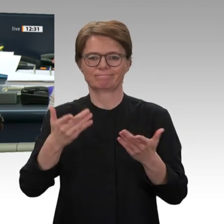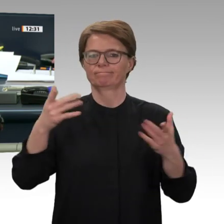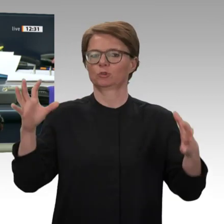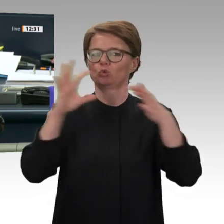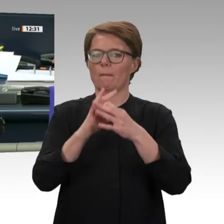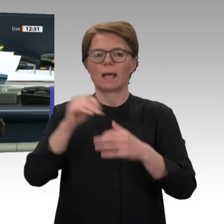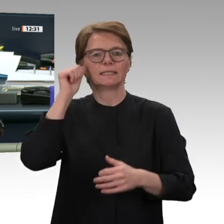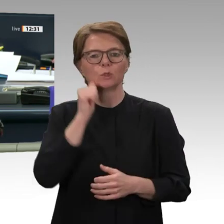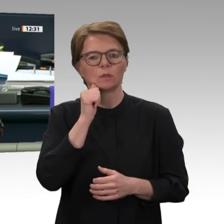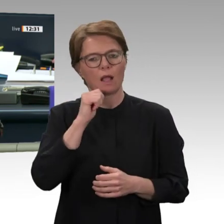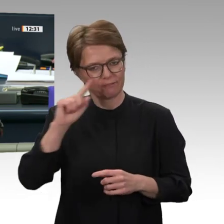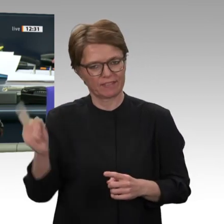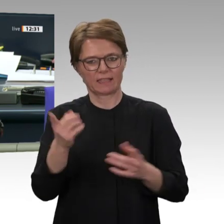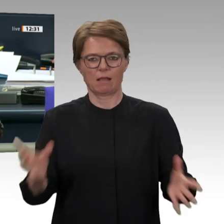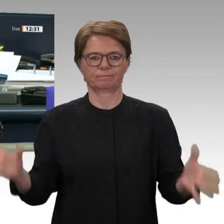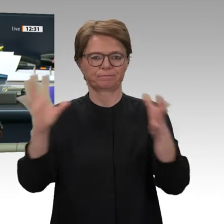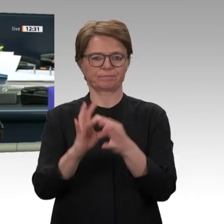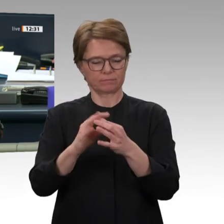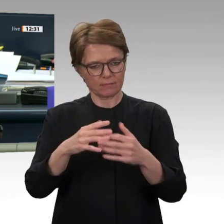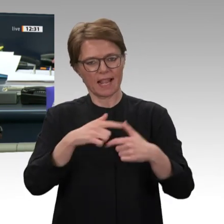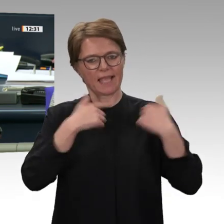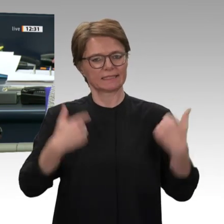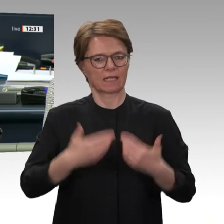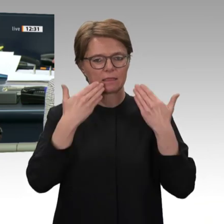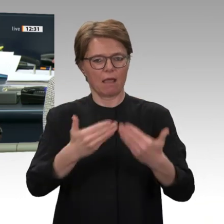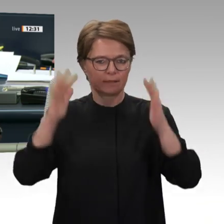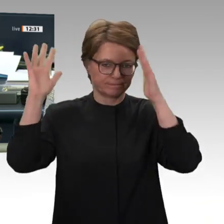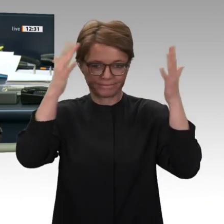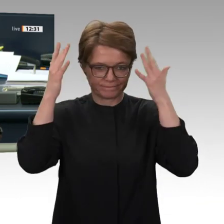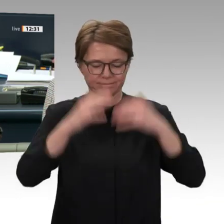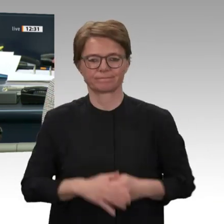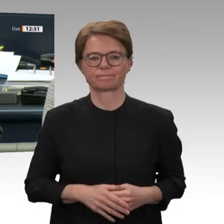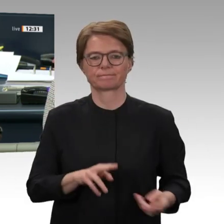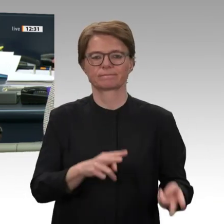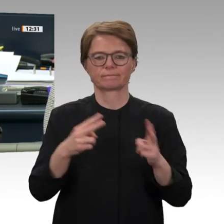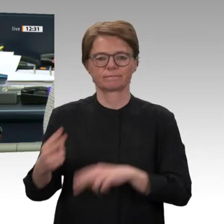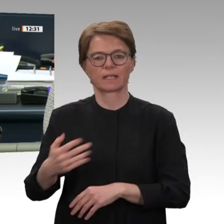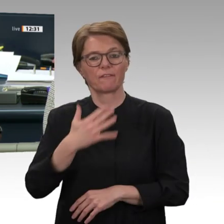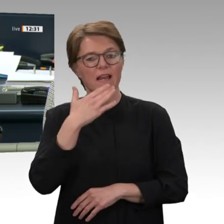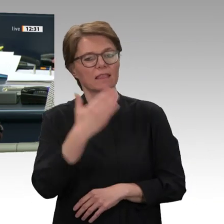Interfraktionell wird Überweisung der Vorlage auf Drucksache 19/17033